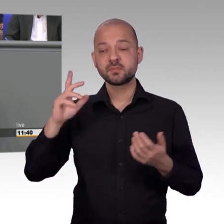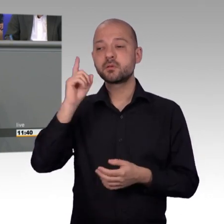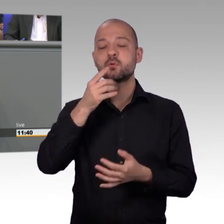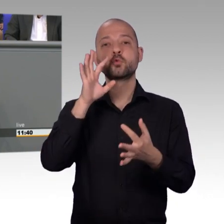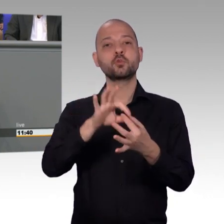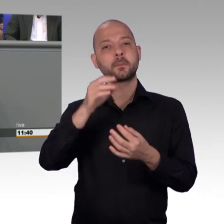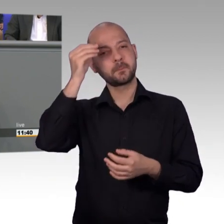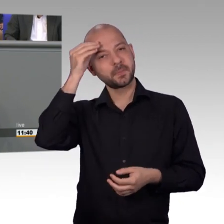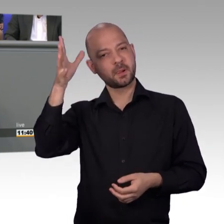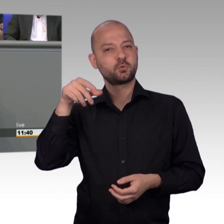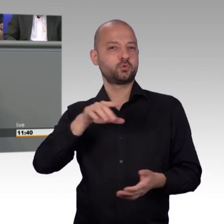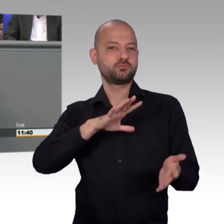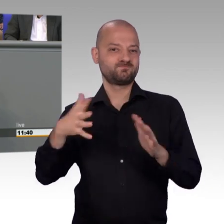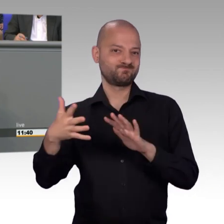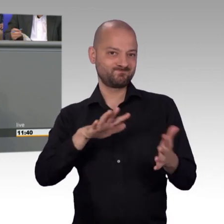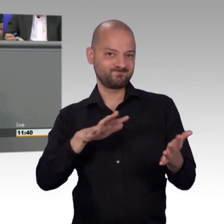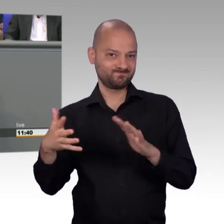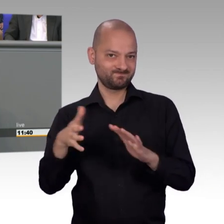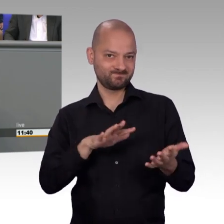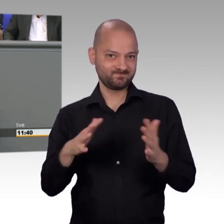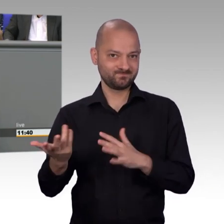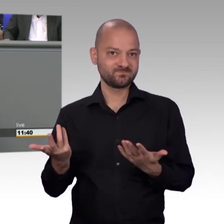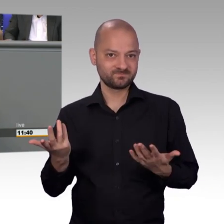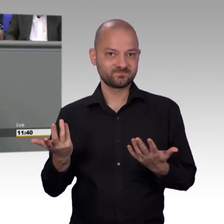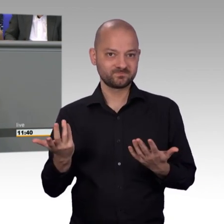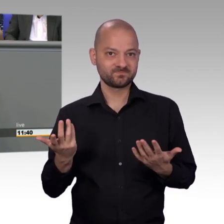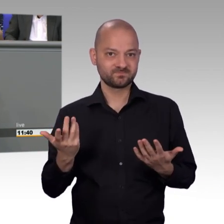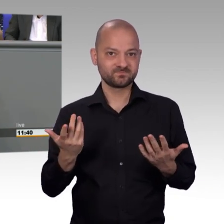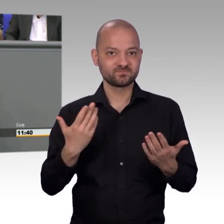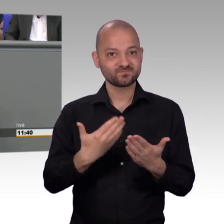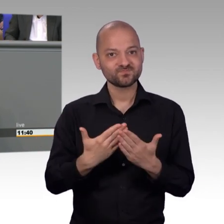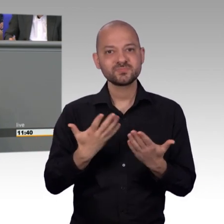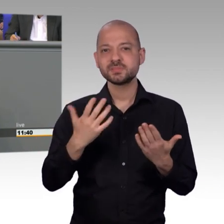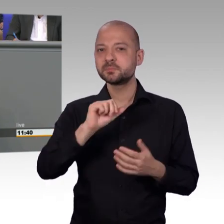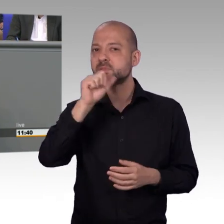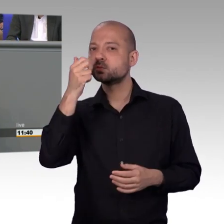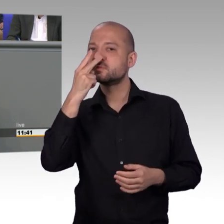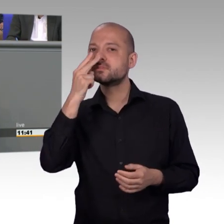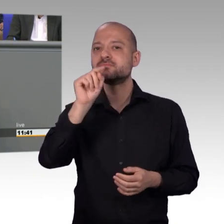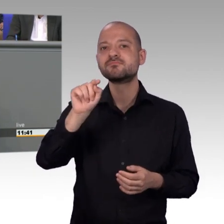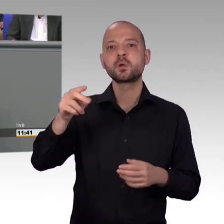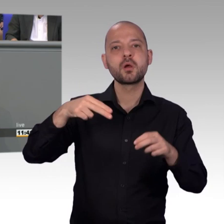belegt ist. Das tut weh. Man will helfen, man kann nicht und das ist das Schlimmste, was einem als Einsatzkraft